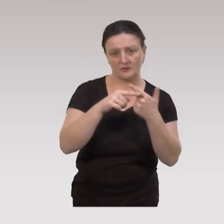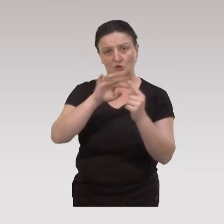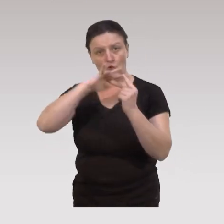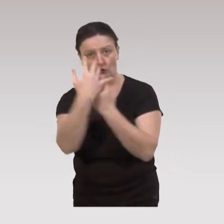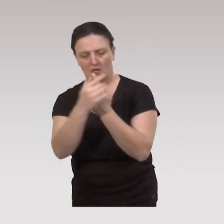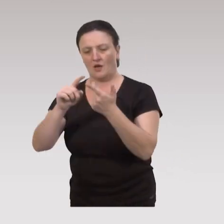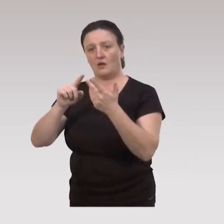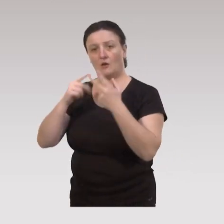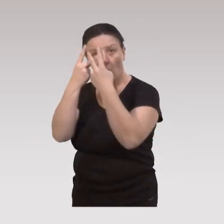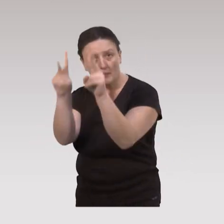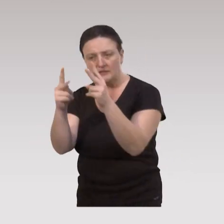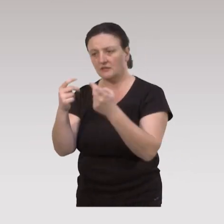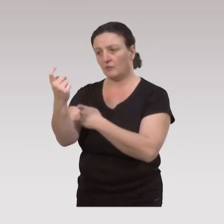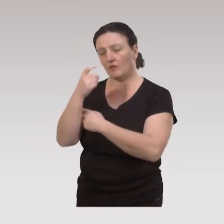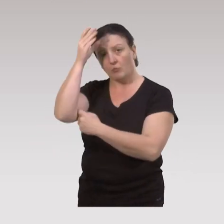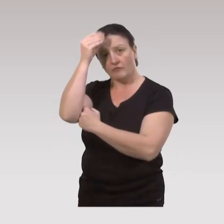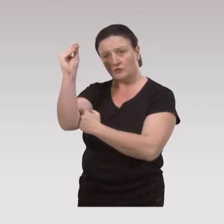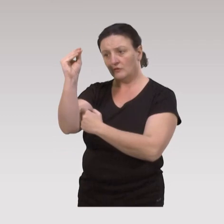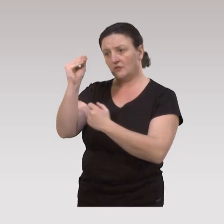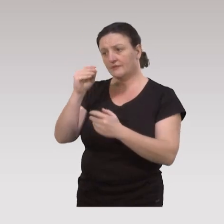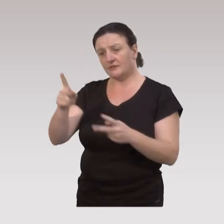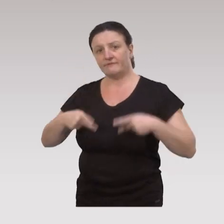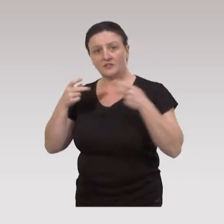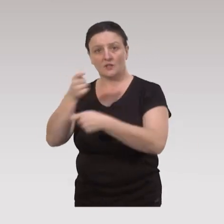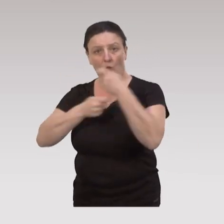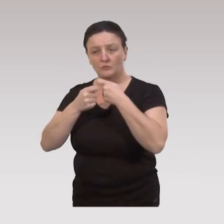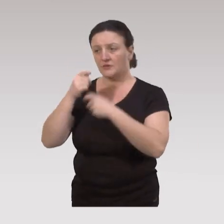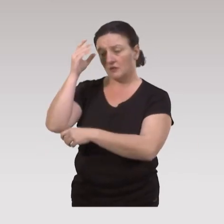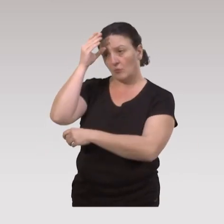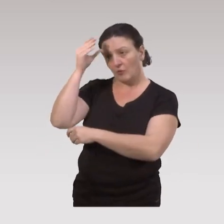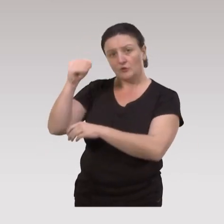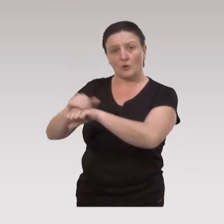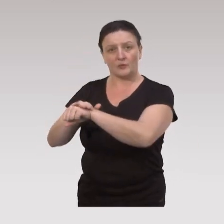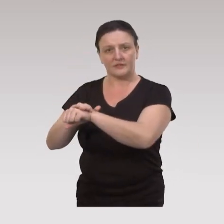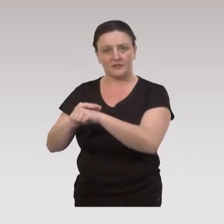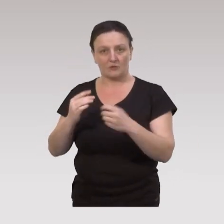du social, de l’urbanisme, de la vie économique, du politique.